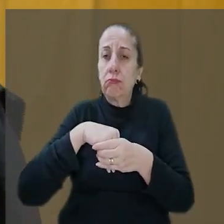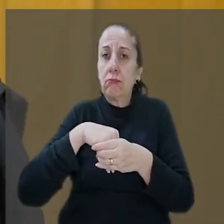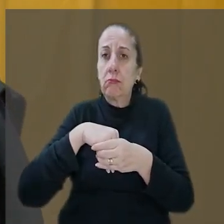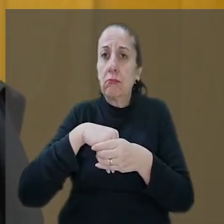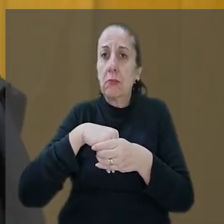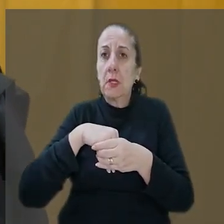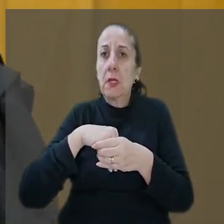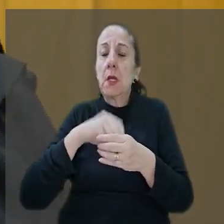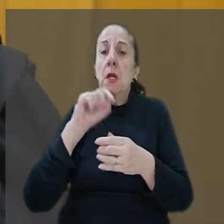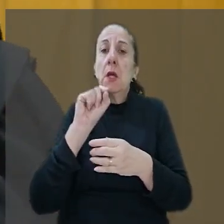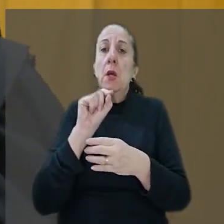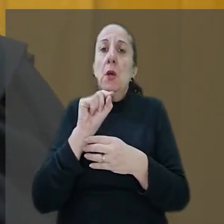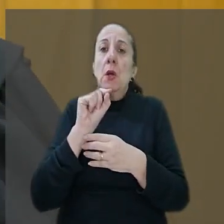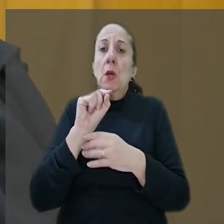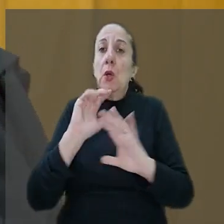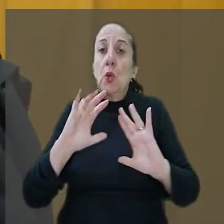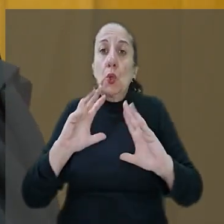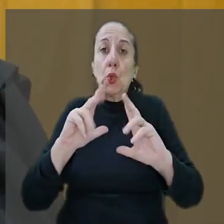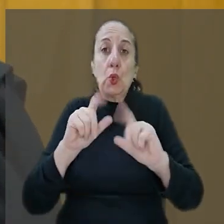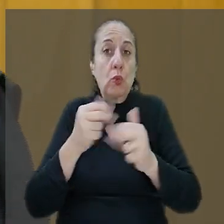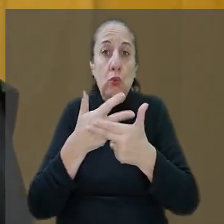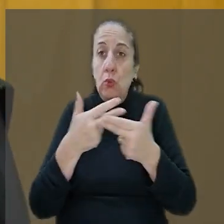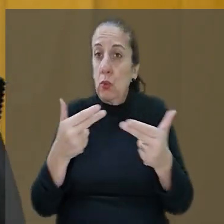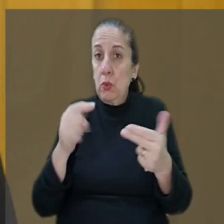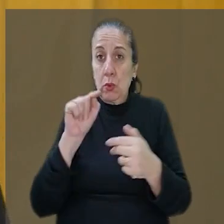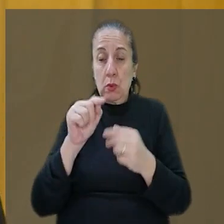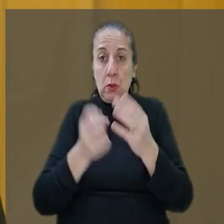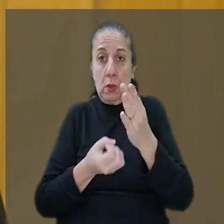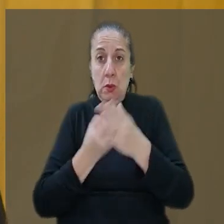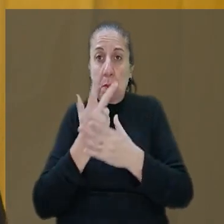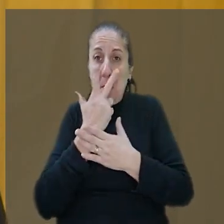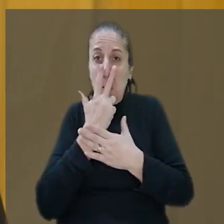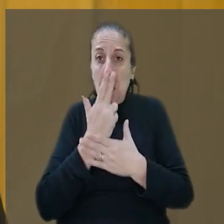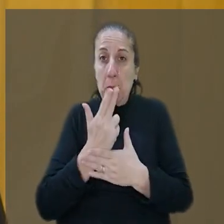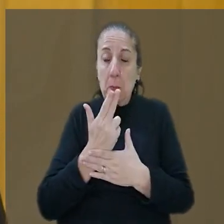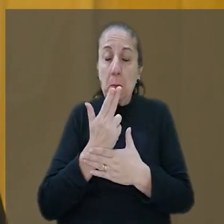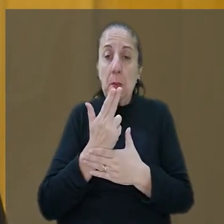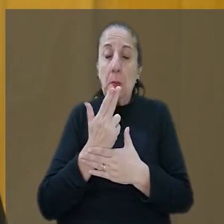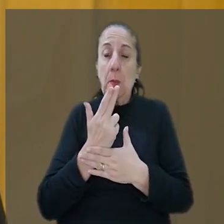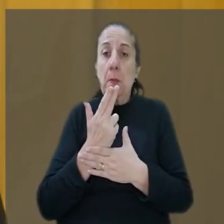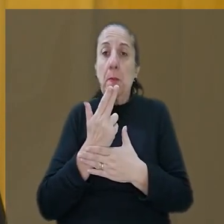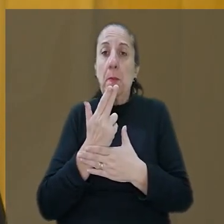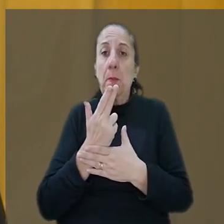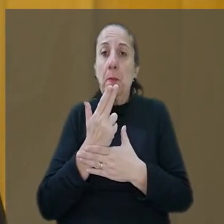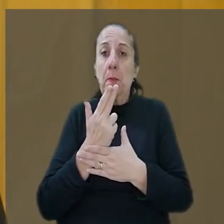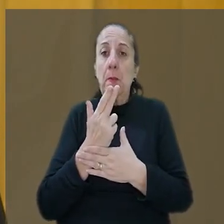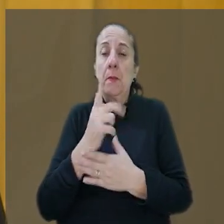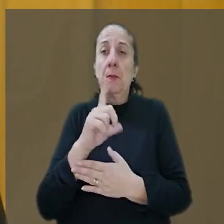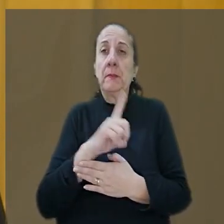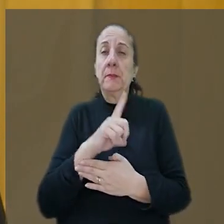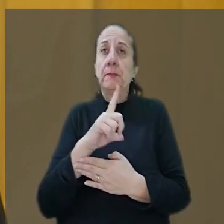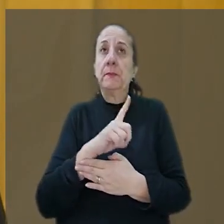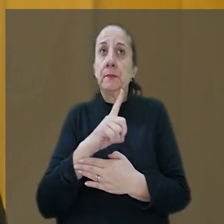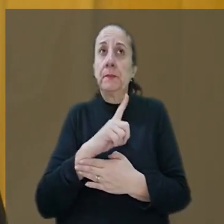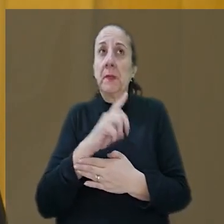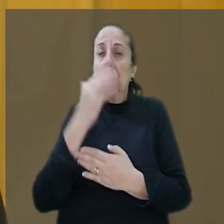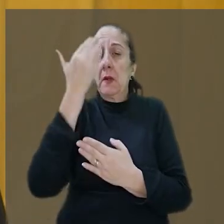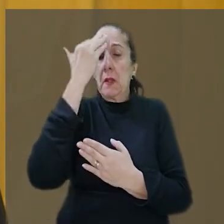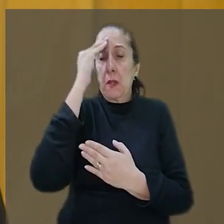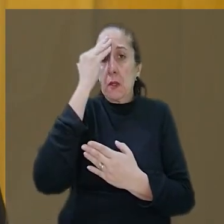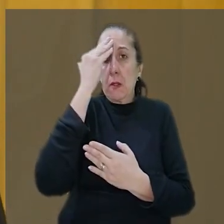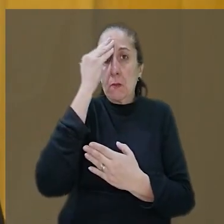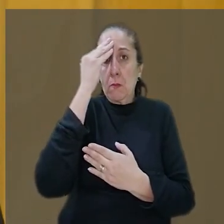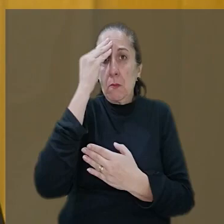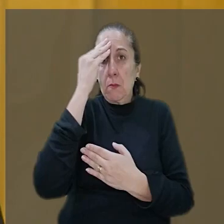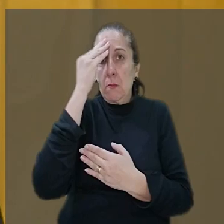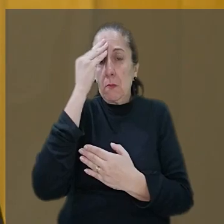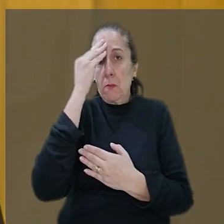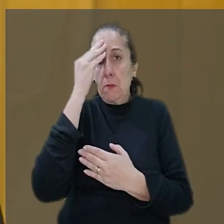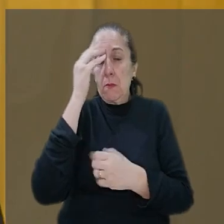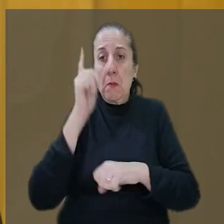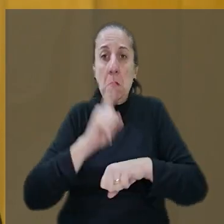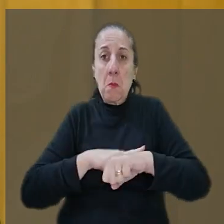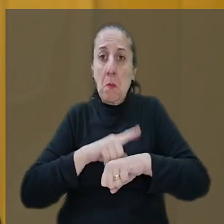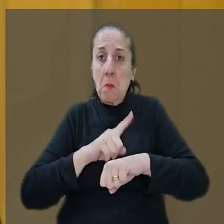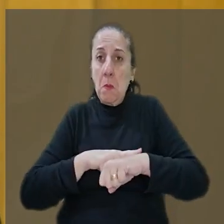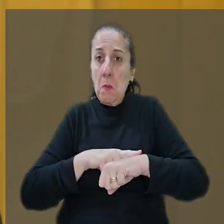toda essa ação me parece, leva a entender que deve ter os momentos devem ter